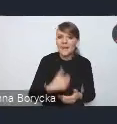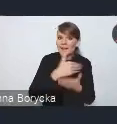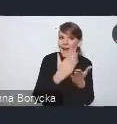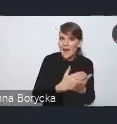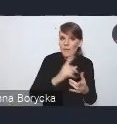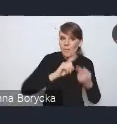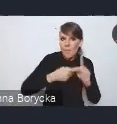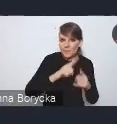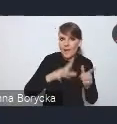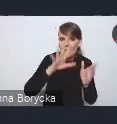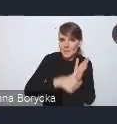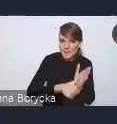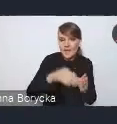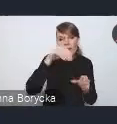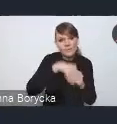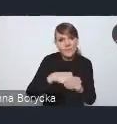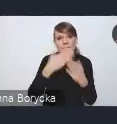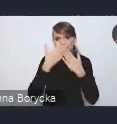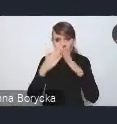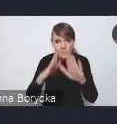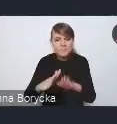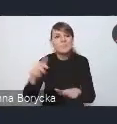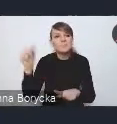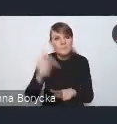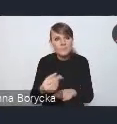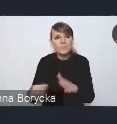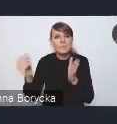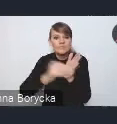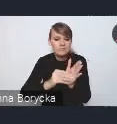wskazujemy na konieczność wprowadzenia rozwiązań prawnych,